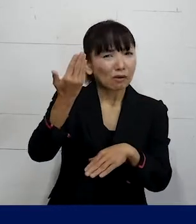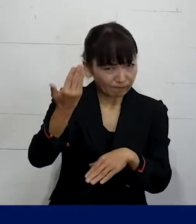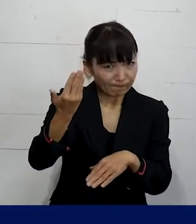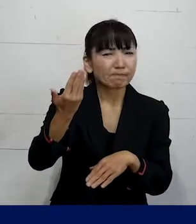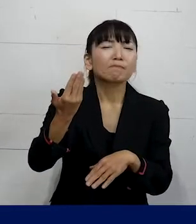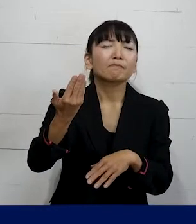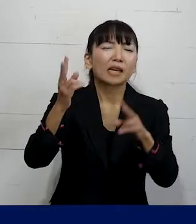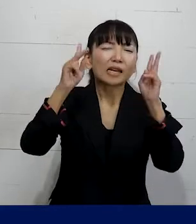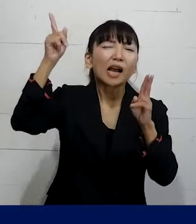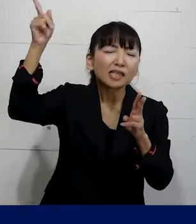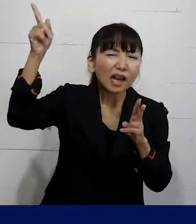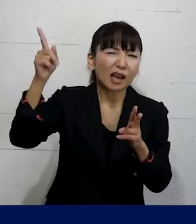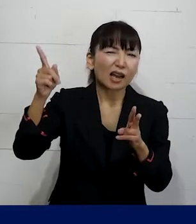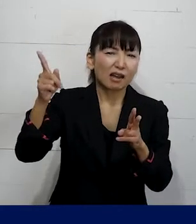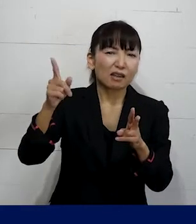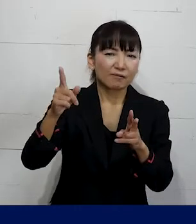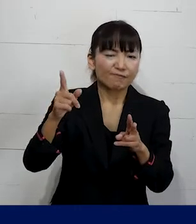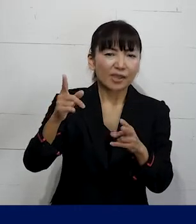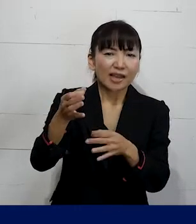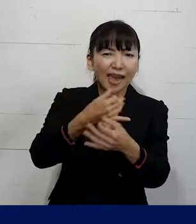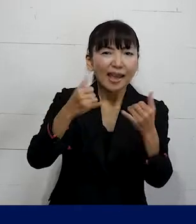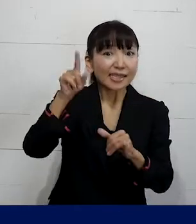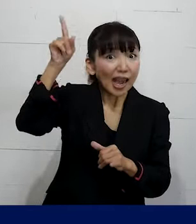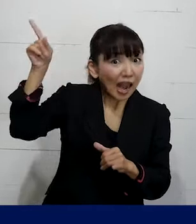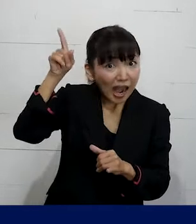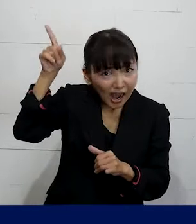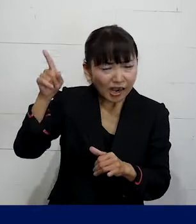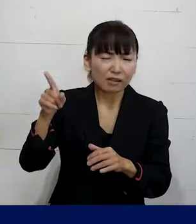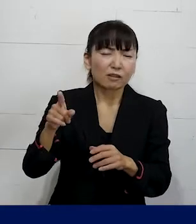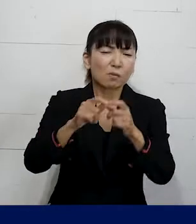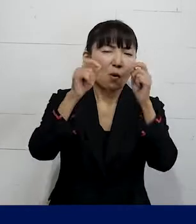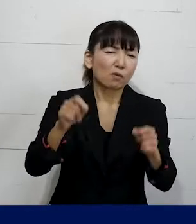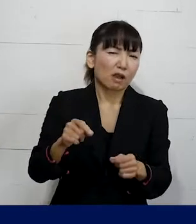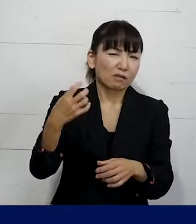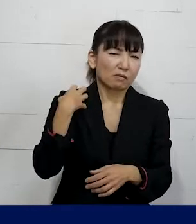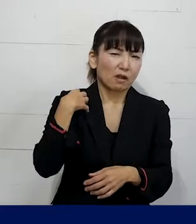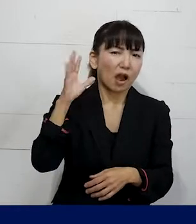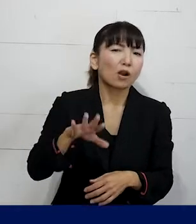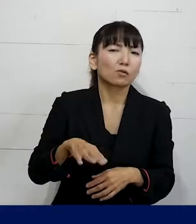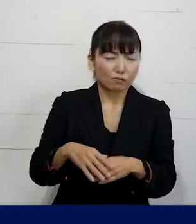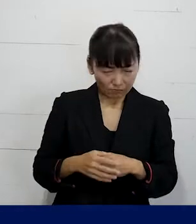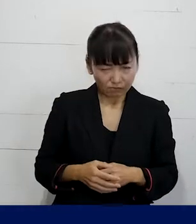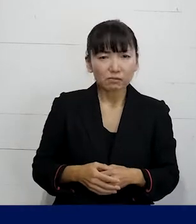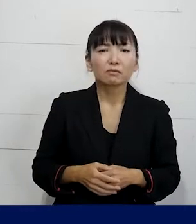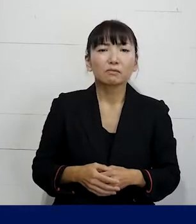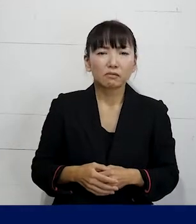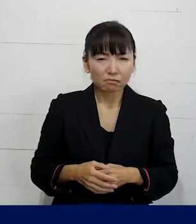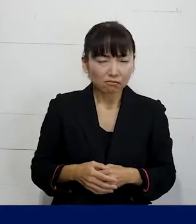使用者（雇い主・経営者）の側に問題がある と言って大体間違いはありません